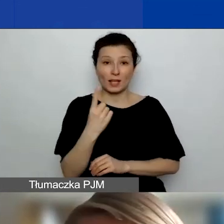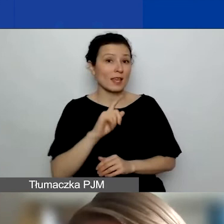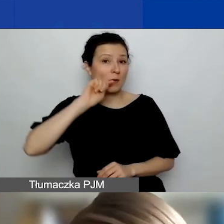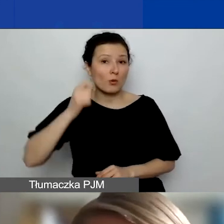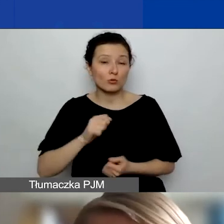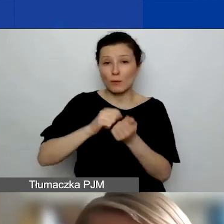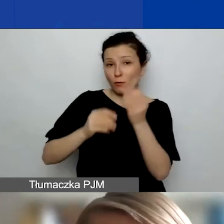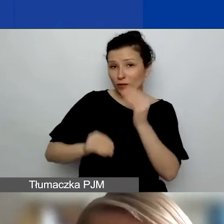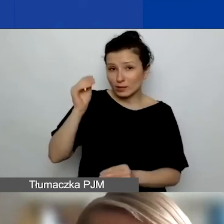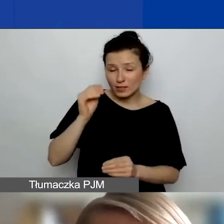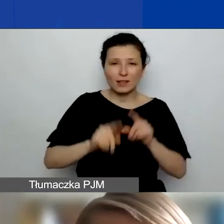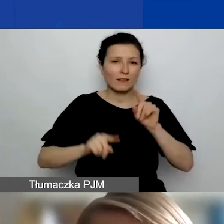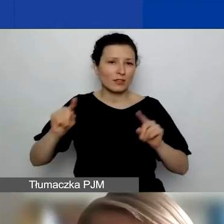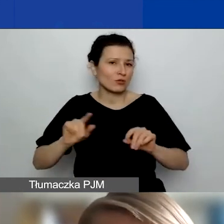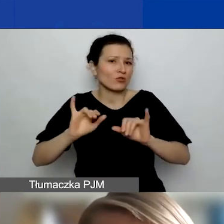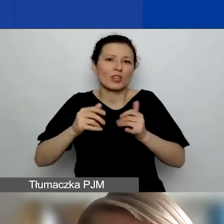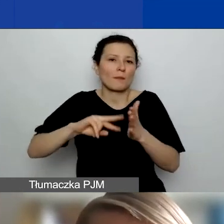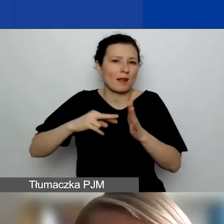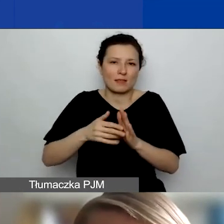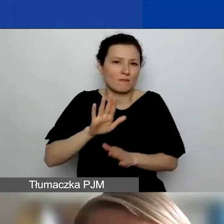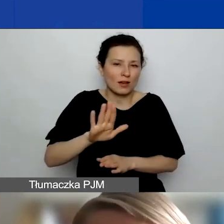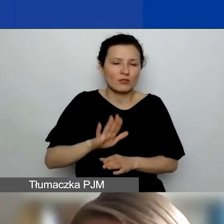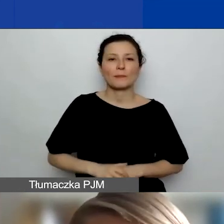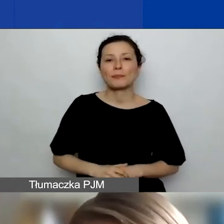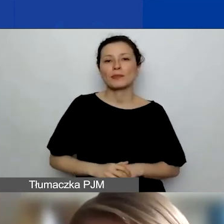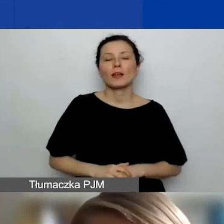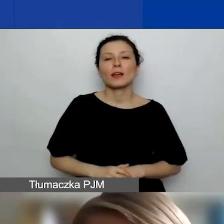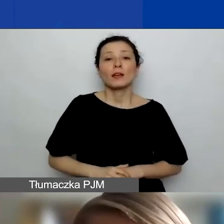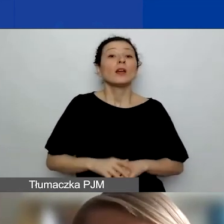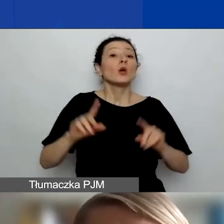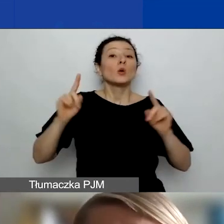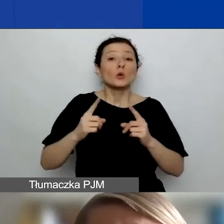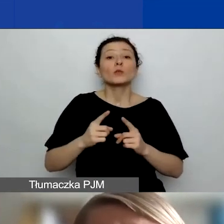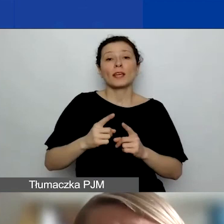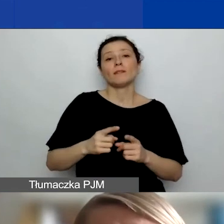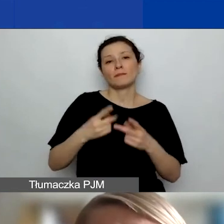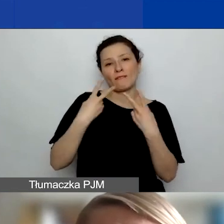W zależności, jak zaplanujecie i czy się zmieścicie w tym limicie. Krótkie wizyty do czterech dni.